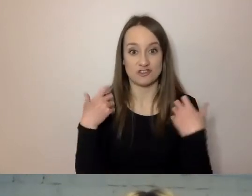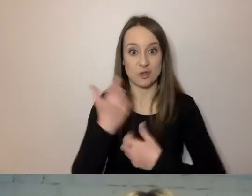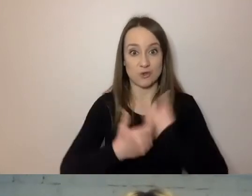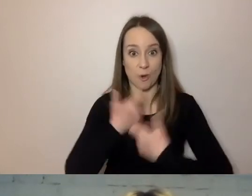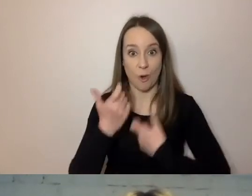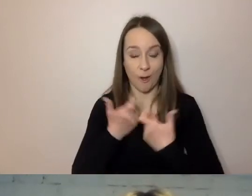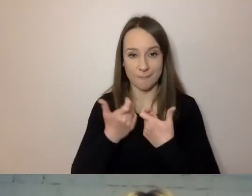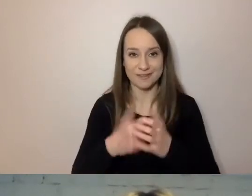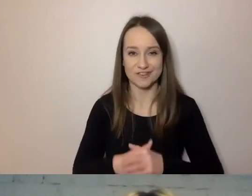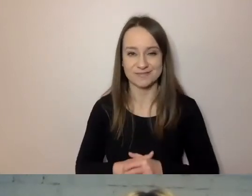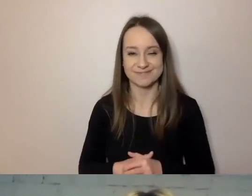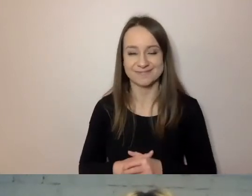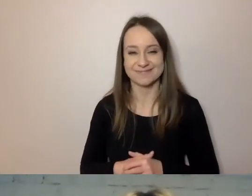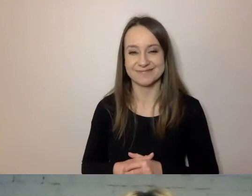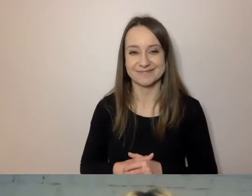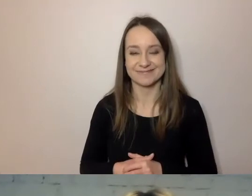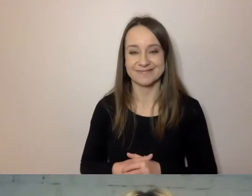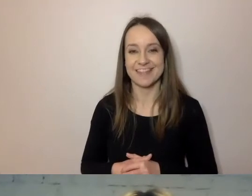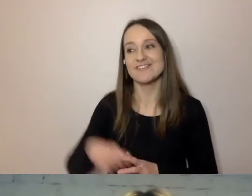urzędnicy potrafią prostą rzecz zagmatwać.